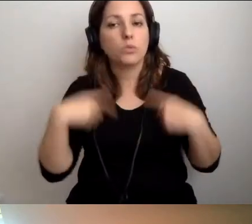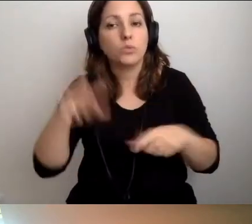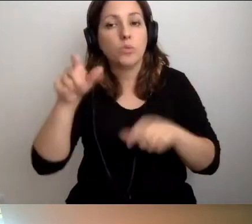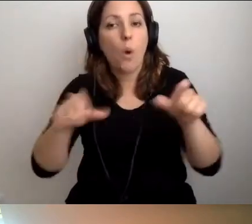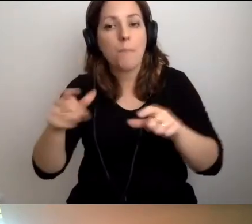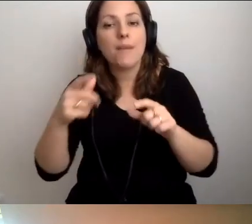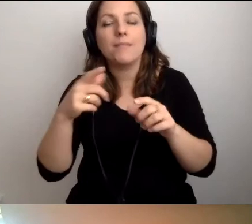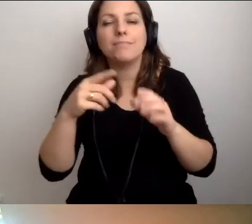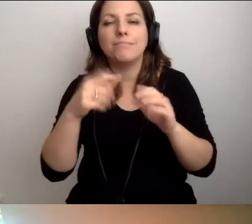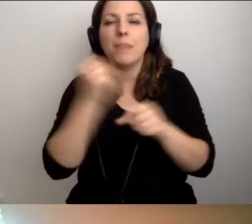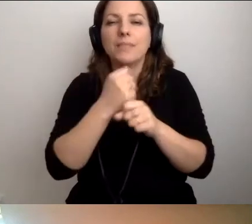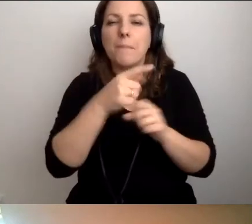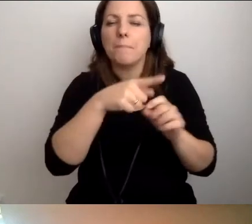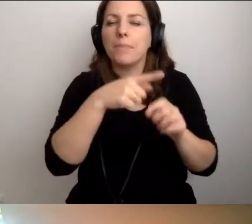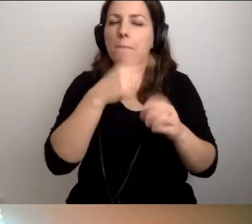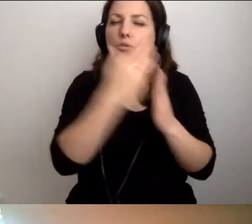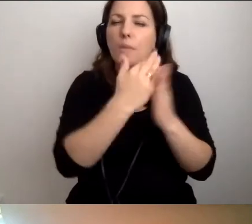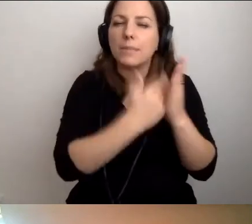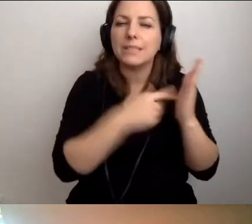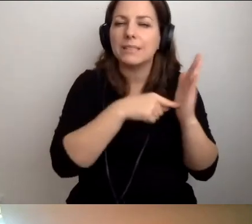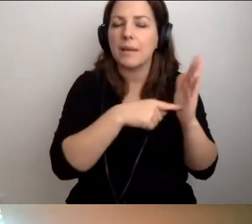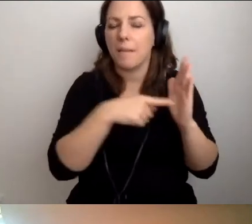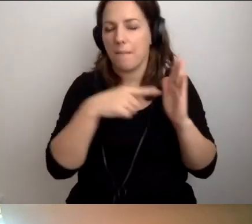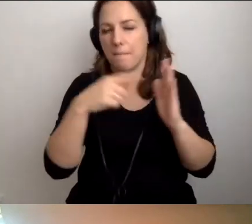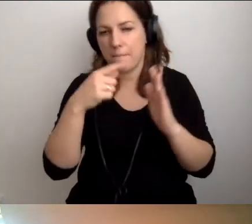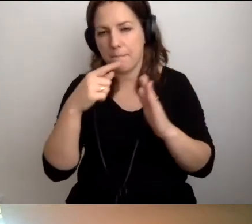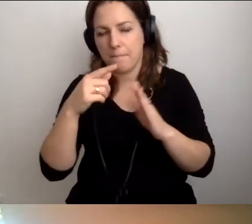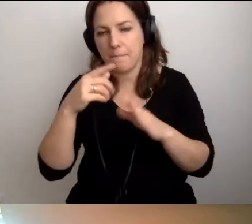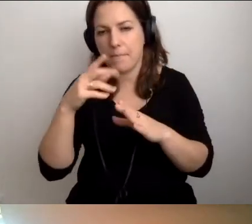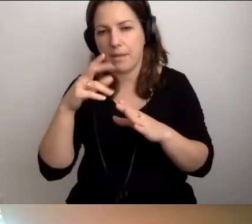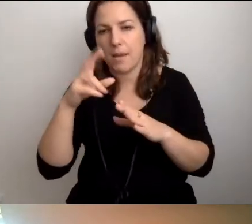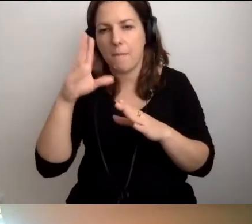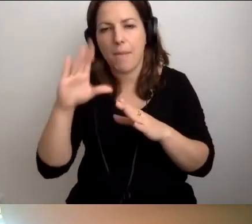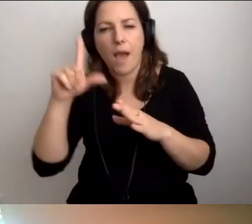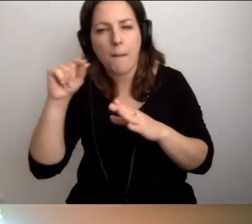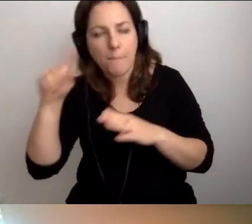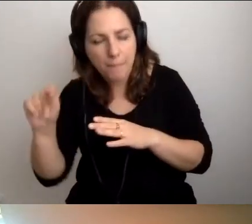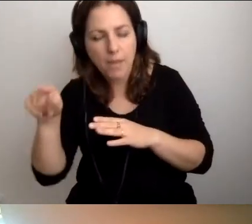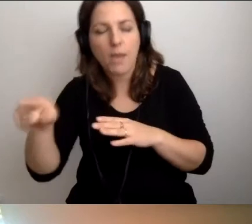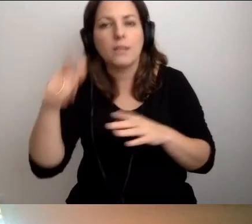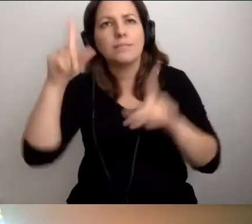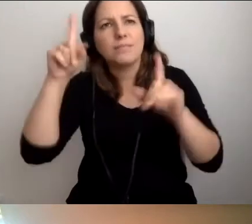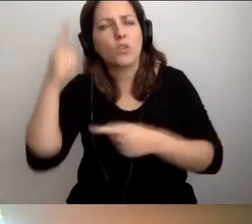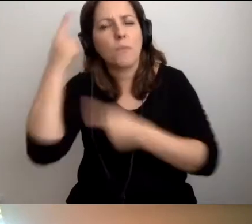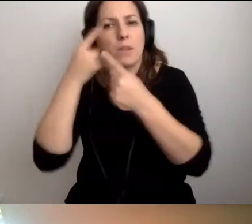przy przepisach bezpieczeństwa i higieny pracy powinny zacząć o tym myśleć. Spotkajcie się.